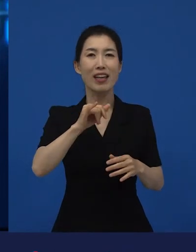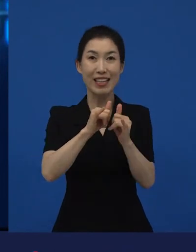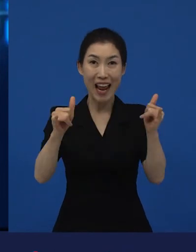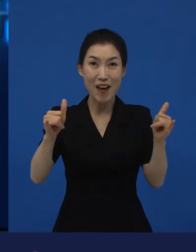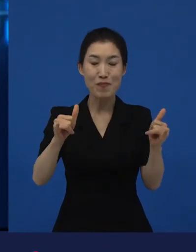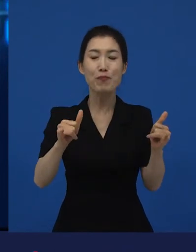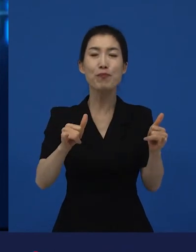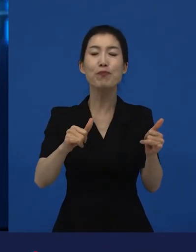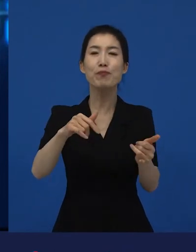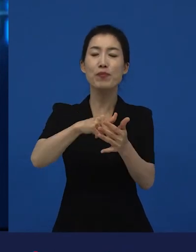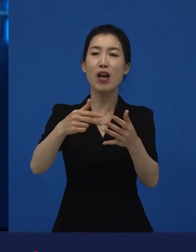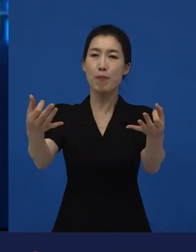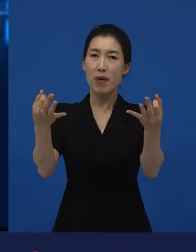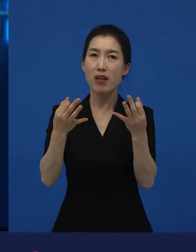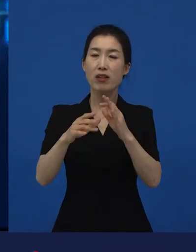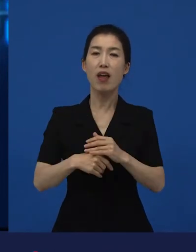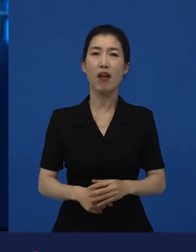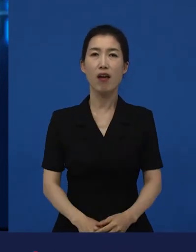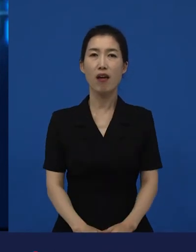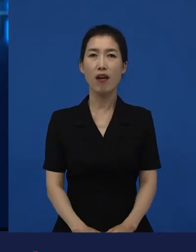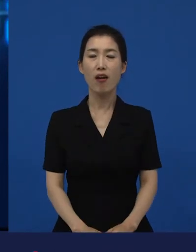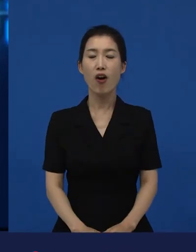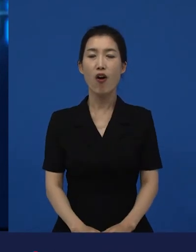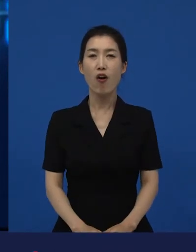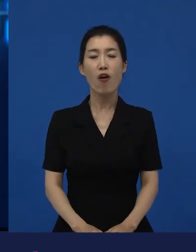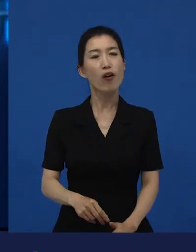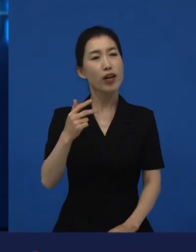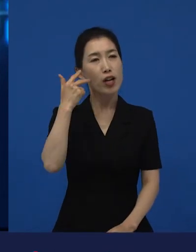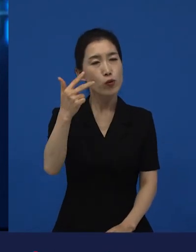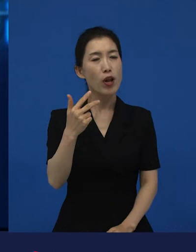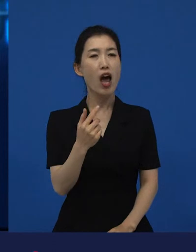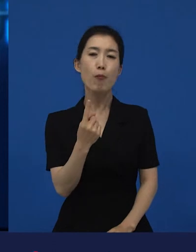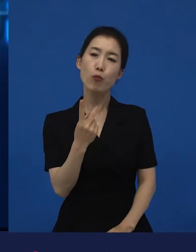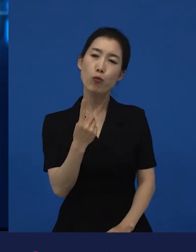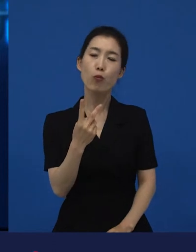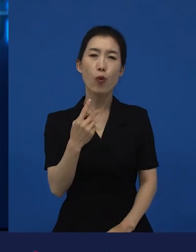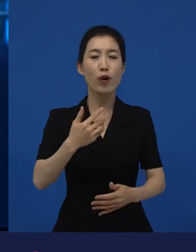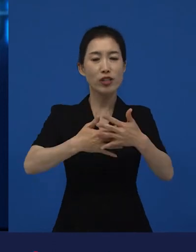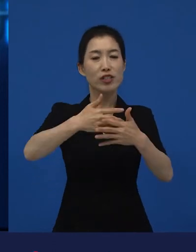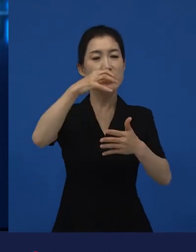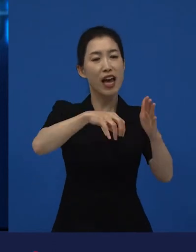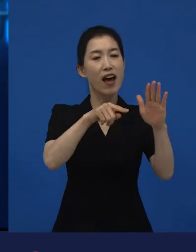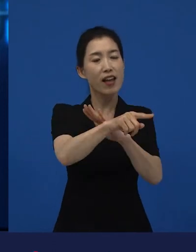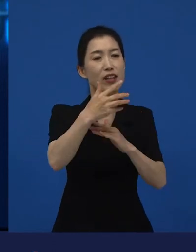그 보통의 관객들 중에 ‘나는 영화를 좀 보러가. 일주일에 한 번 영화보러 가지, 영화관에’